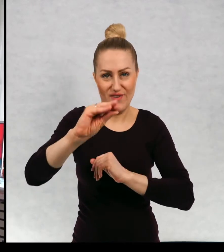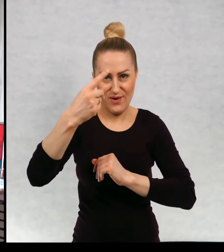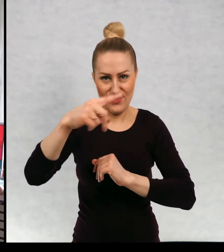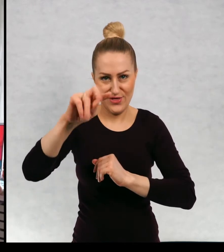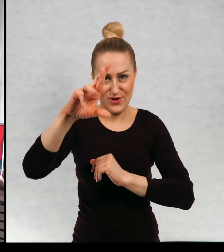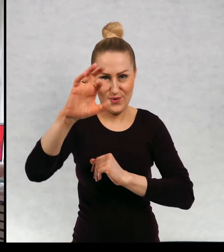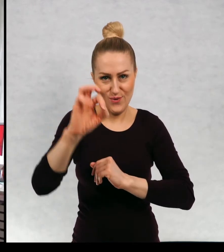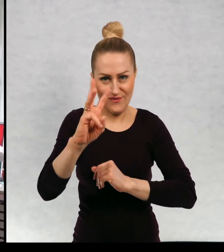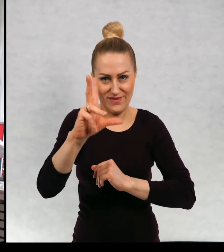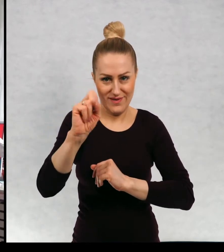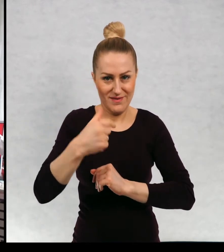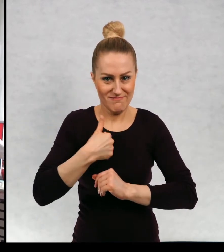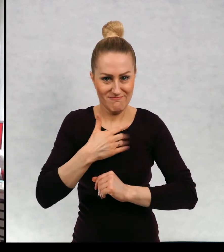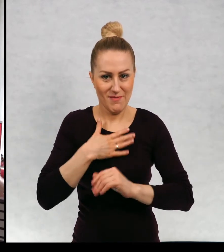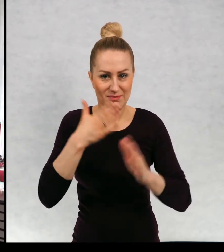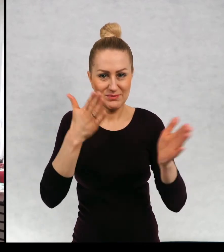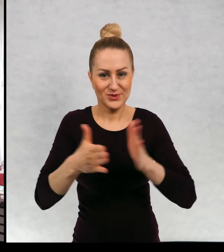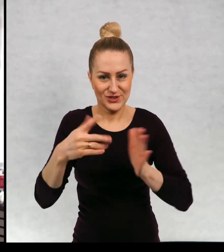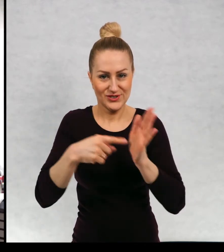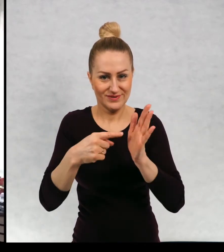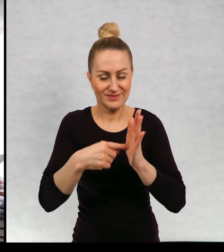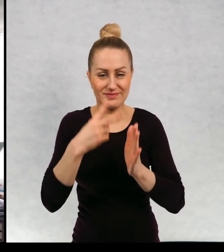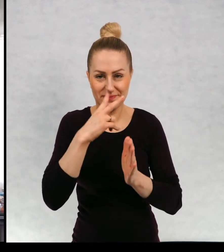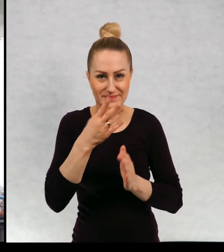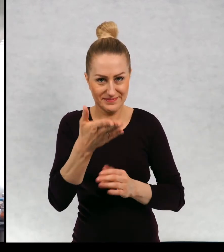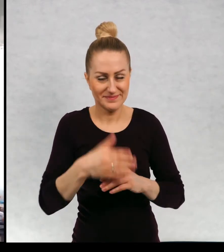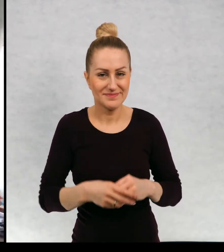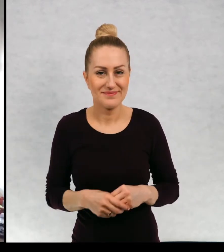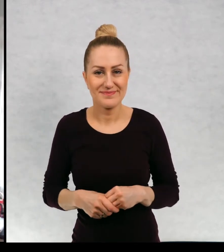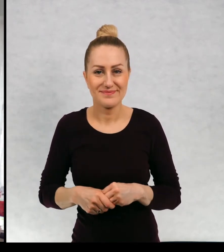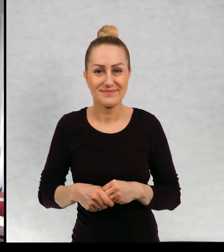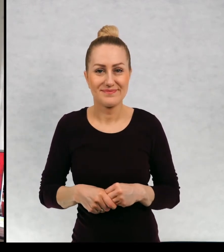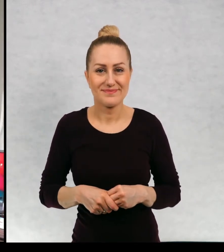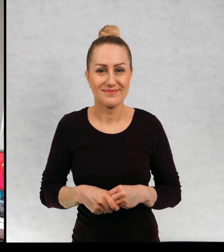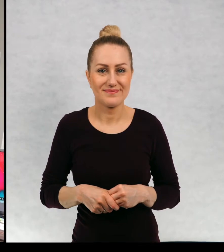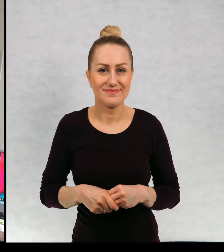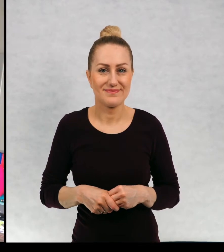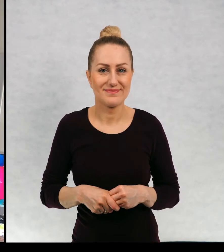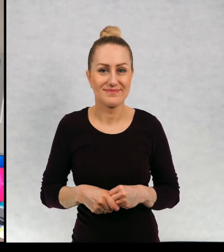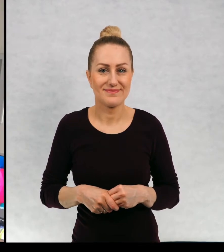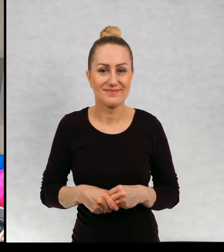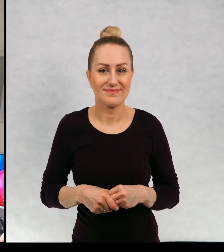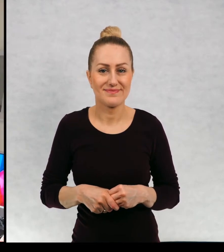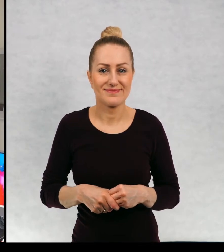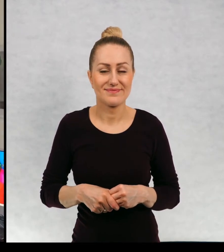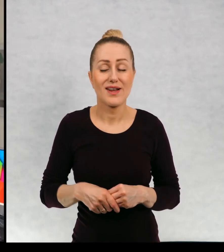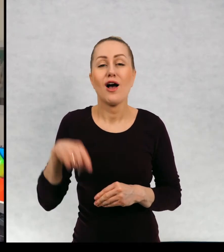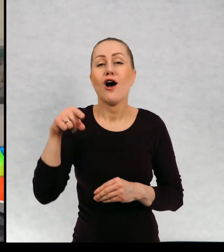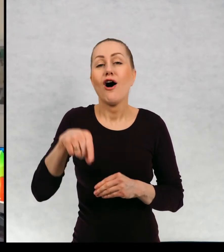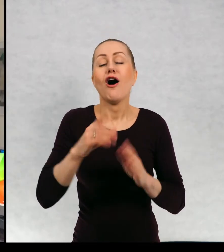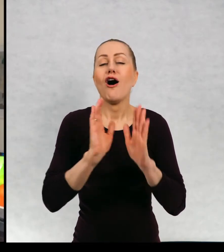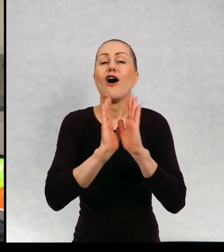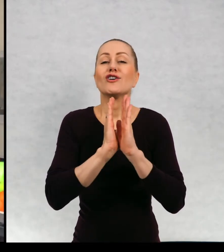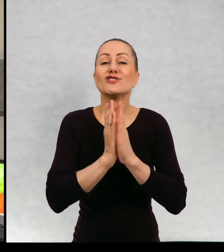przygotowałam. Wędrówka - czyli znowu książka